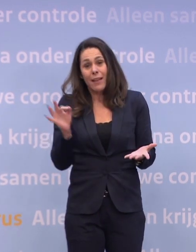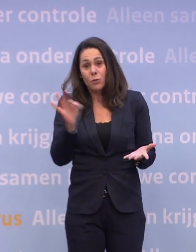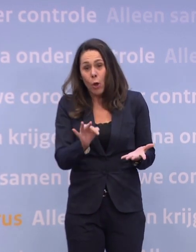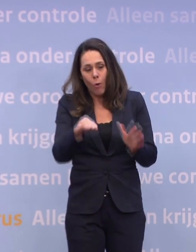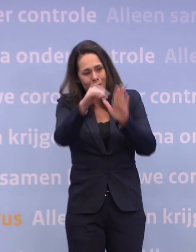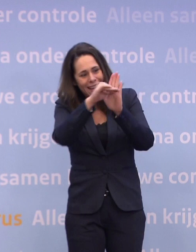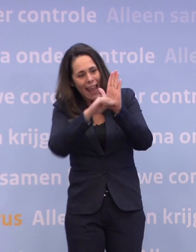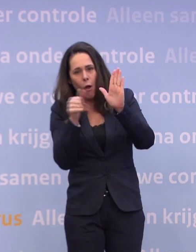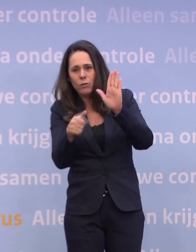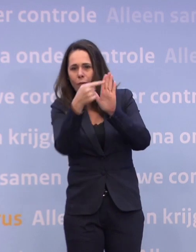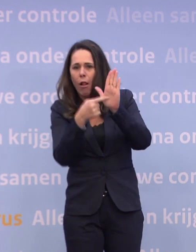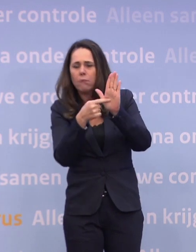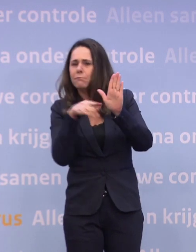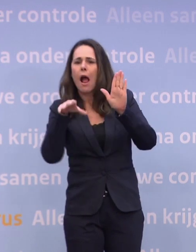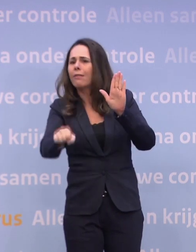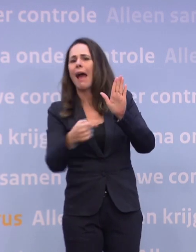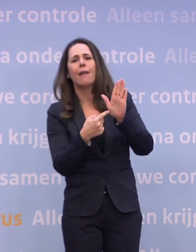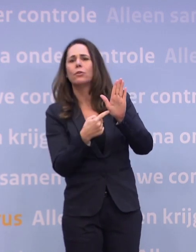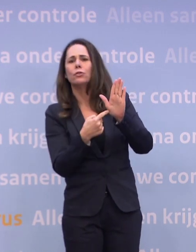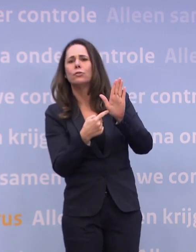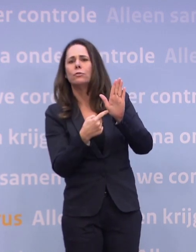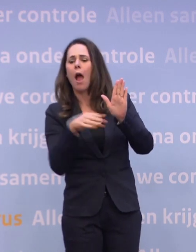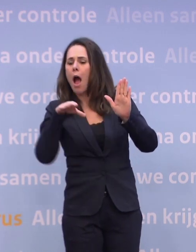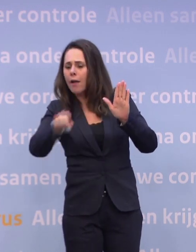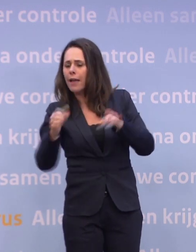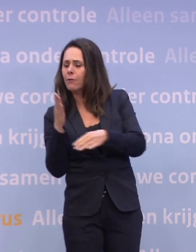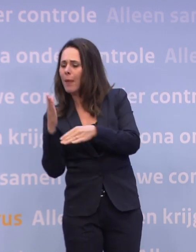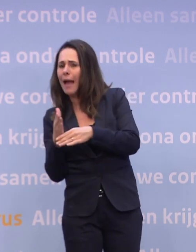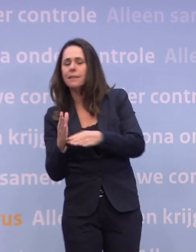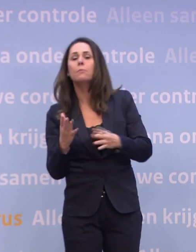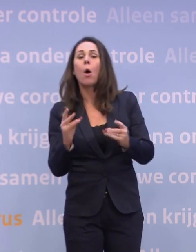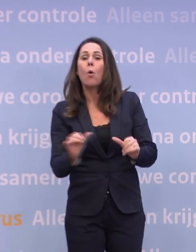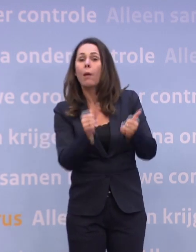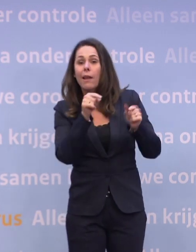...eerder dan om handhaving. Handhaving is het sluitstuk, maar het begint bij naleving, het begint bij te bedenken...